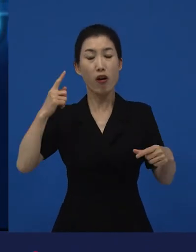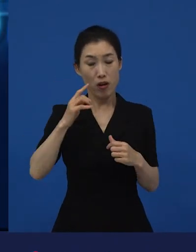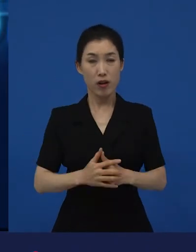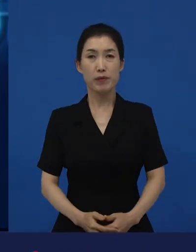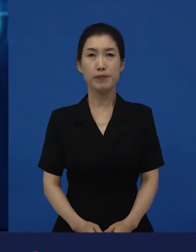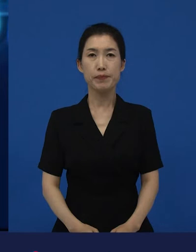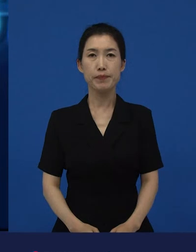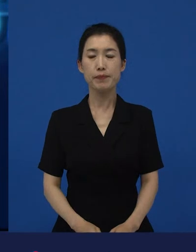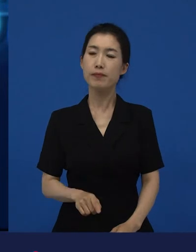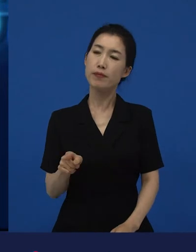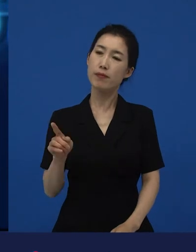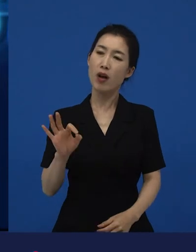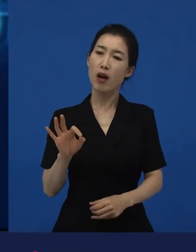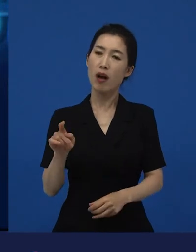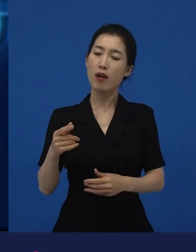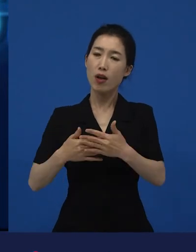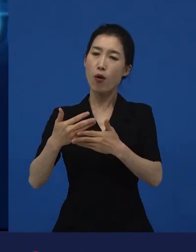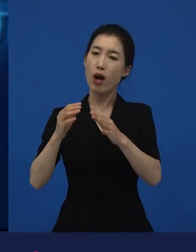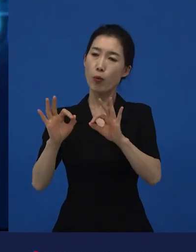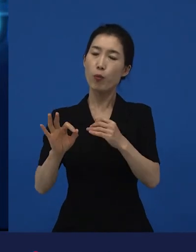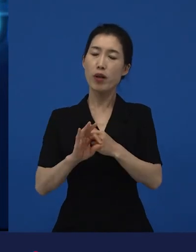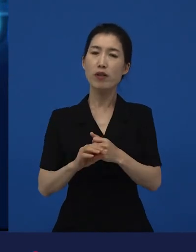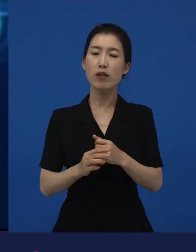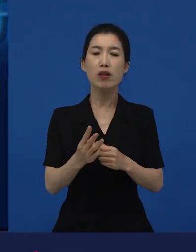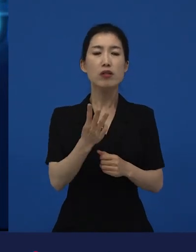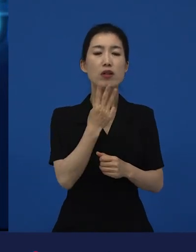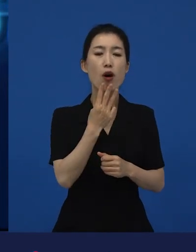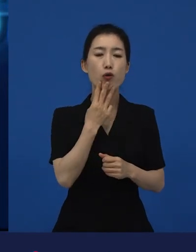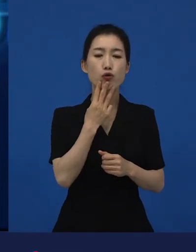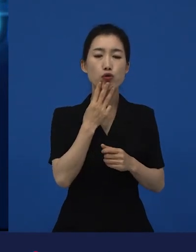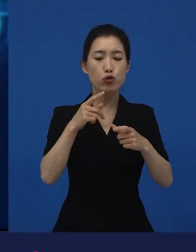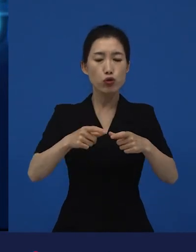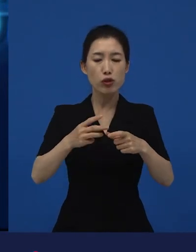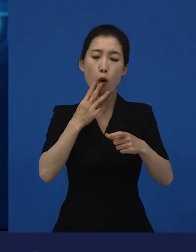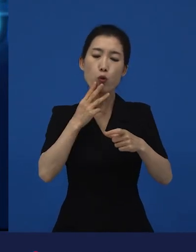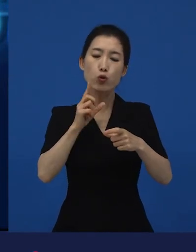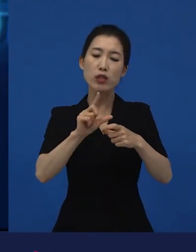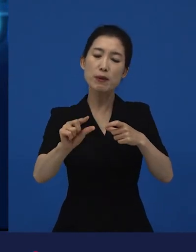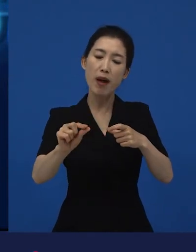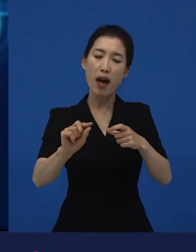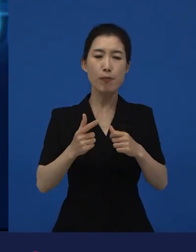서울 근교. 그리고 경기도, 그리고 충청도 어디